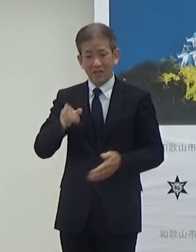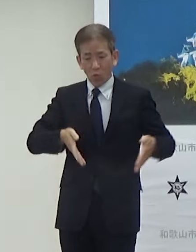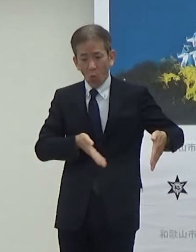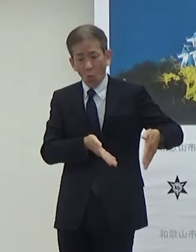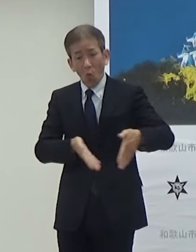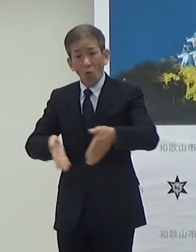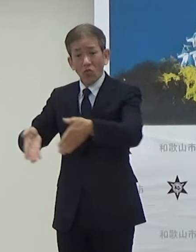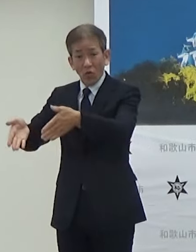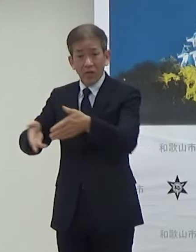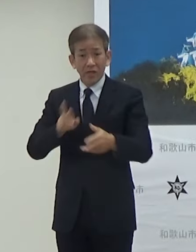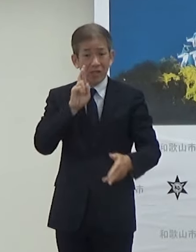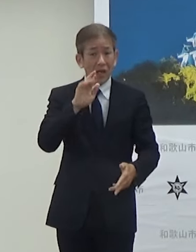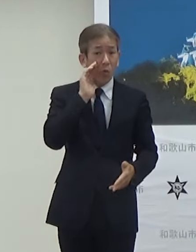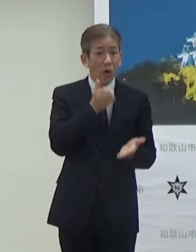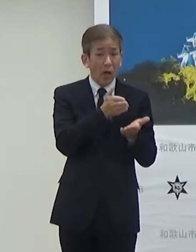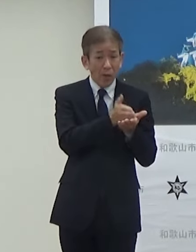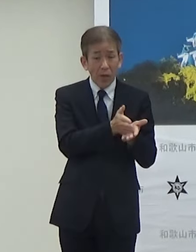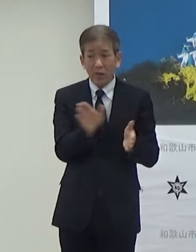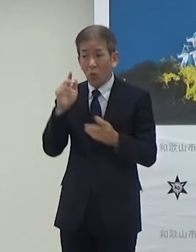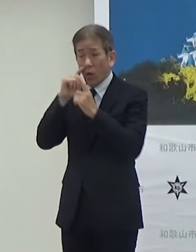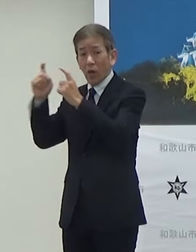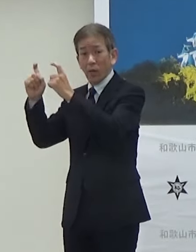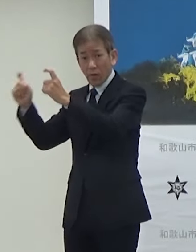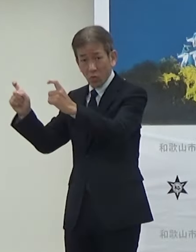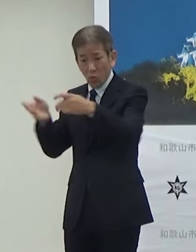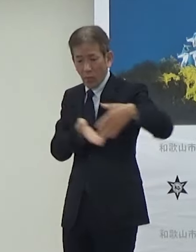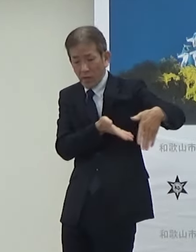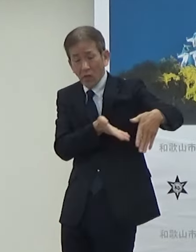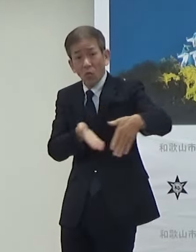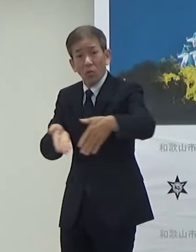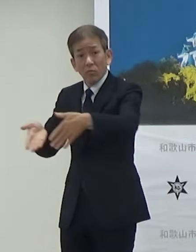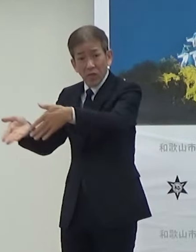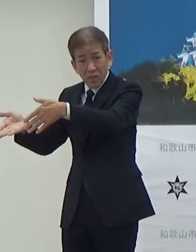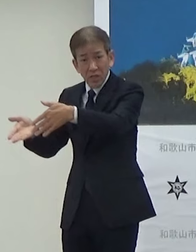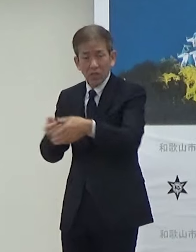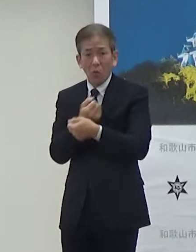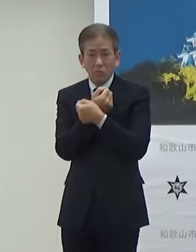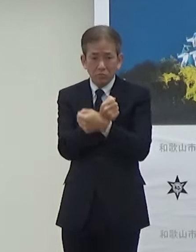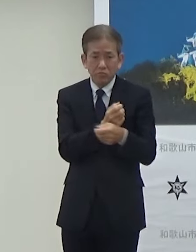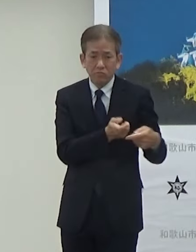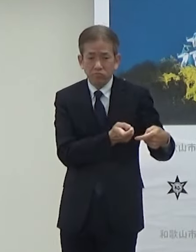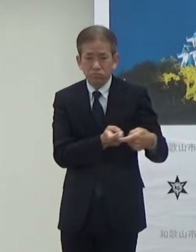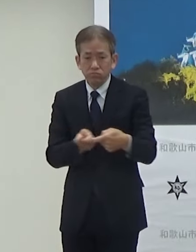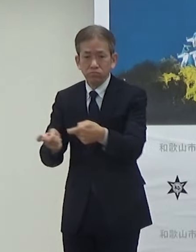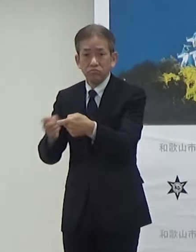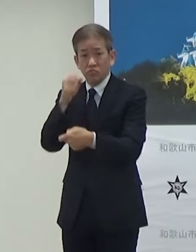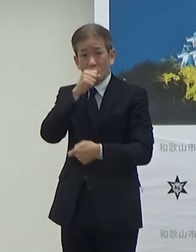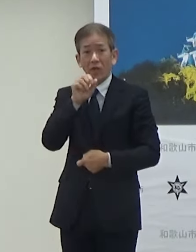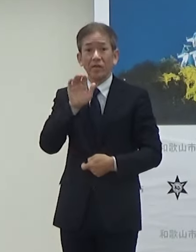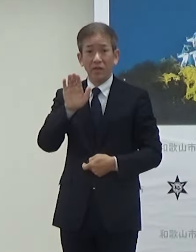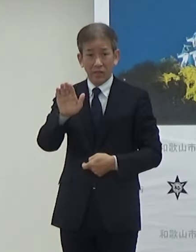JR和歌山駅から和歌山城まで実証実験するということで非常に